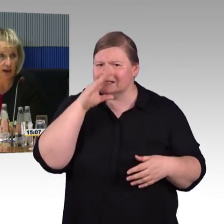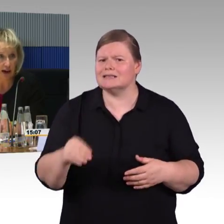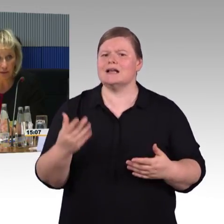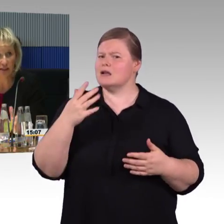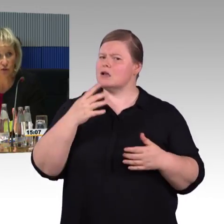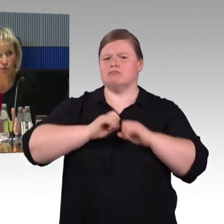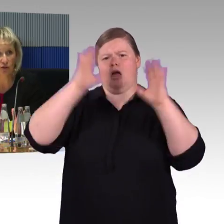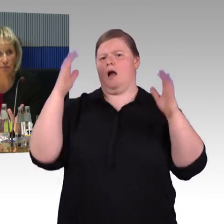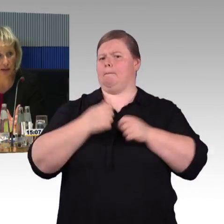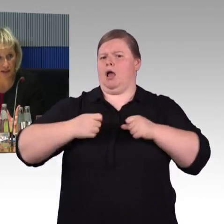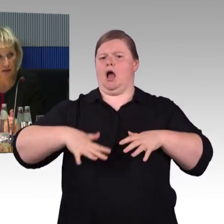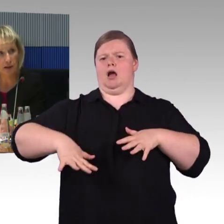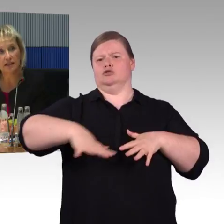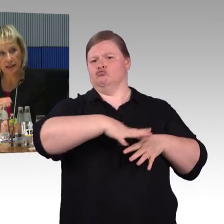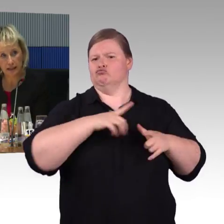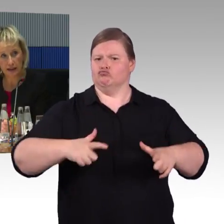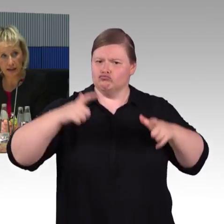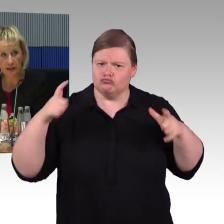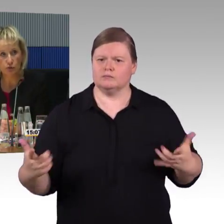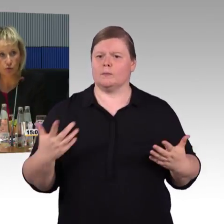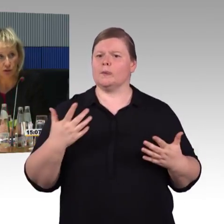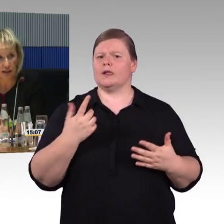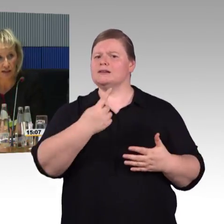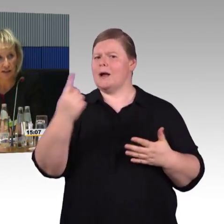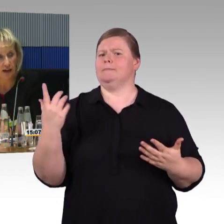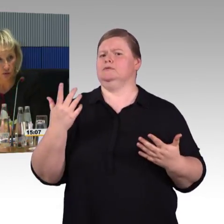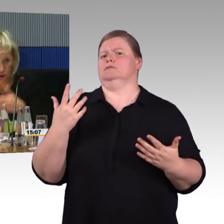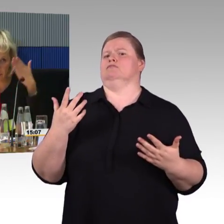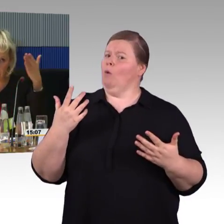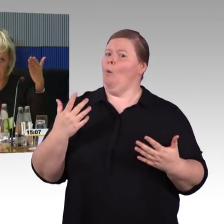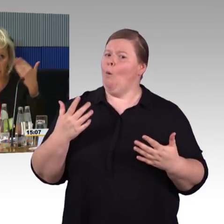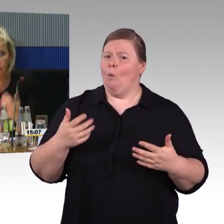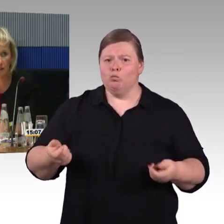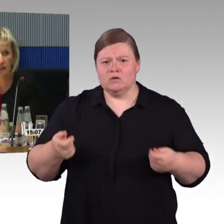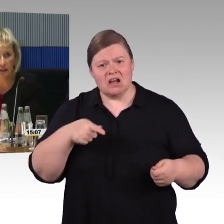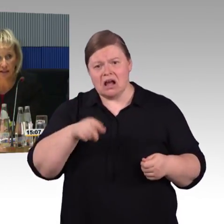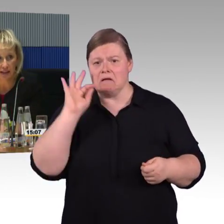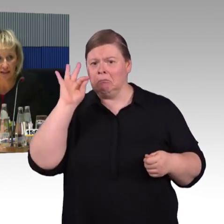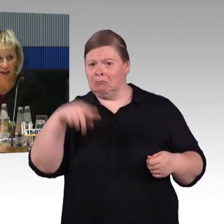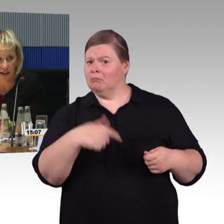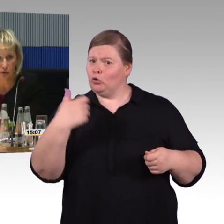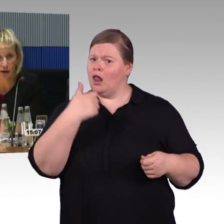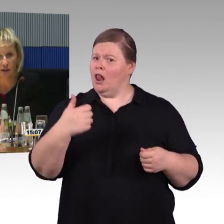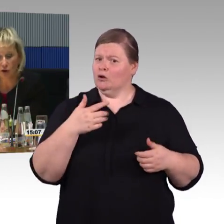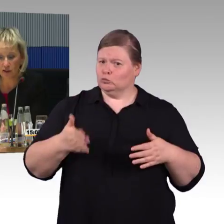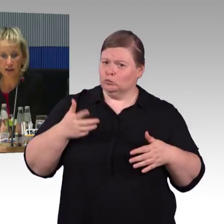Wir haben generell mehr Sitzplätze in den Zügen, daher haben Sie vielleicht den engeren Eindruck,